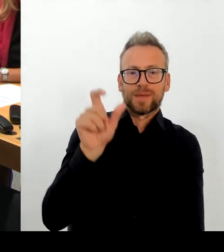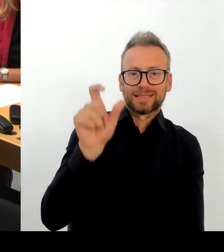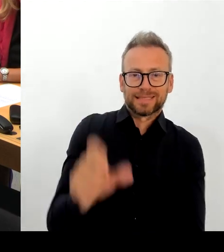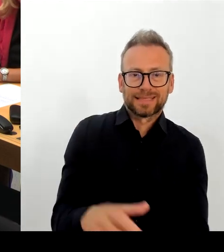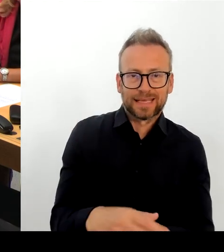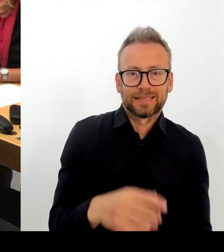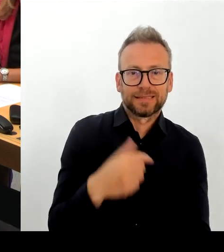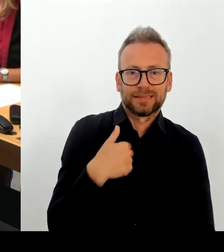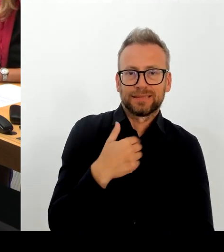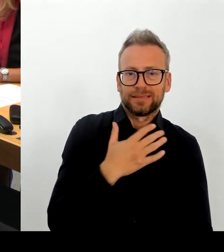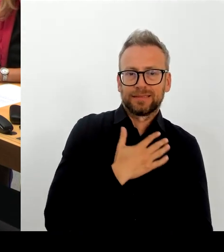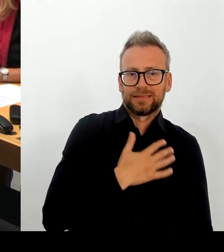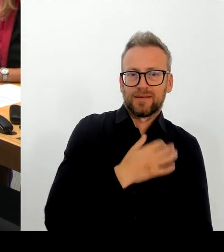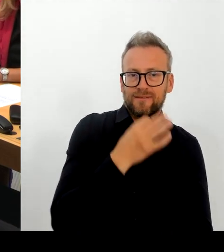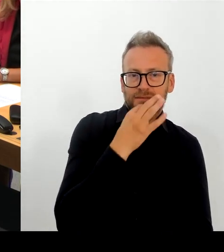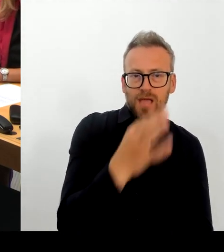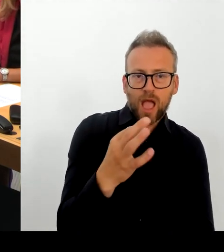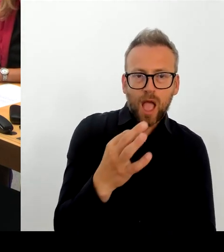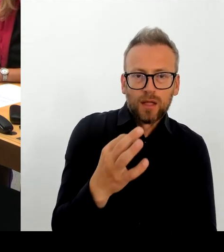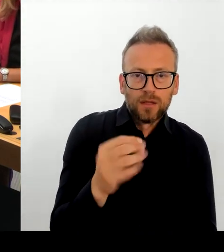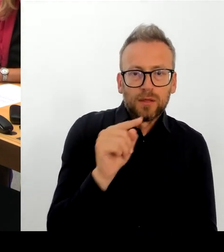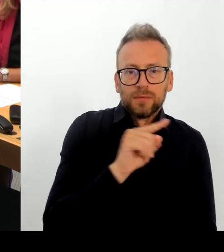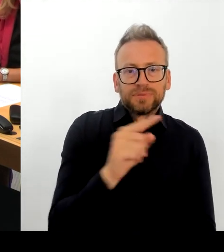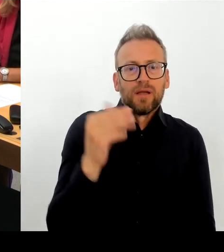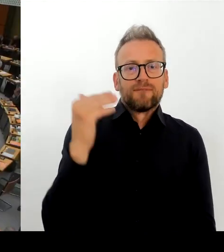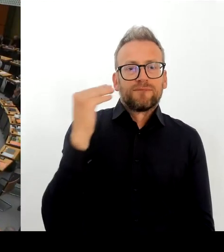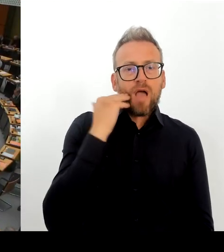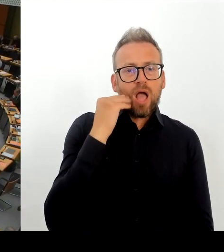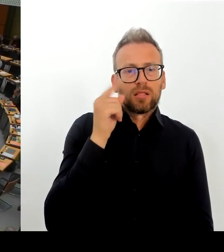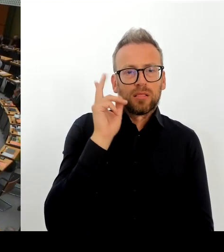(Rednerwechsel) Vielen Dank. Dann geht die nächste Frage an den Abgeordneten. Bitte schön.